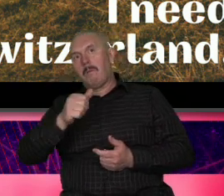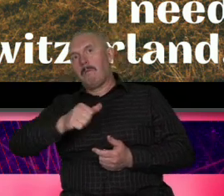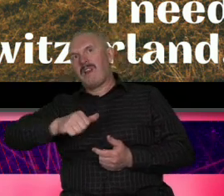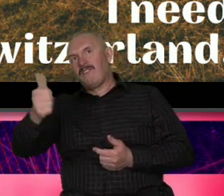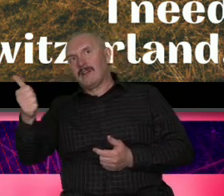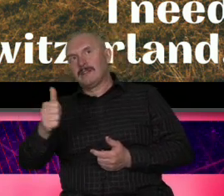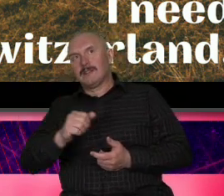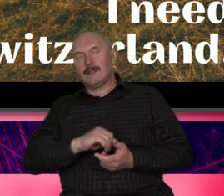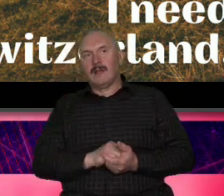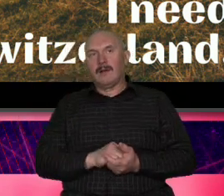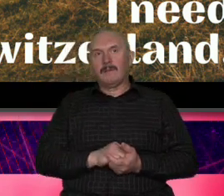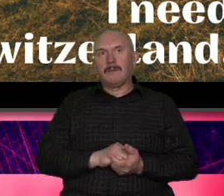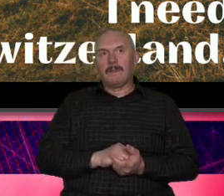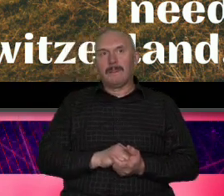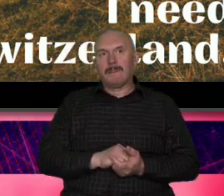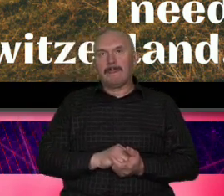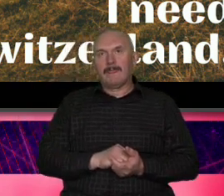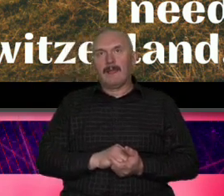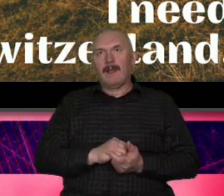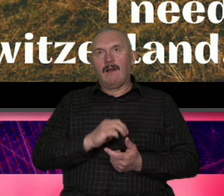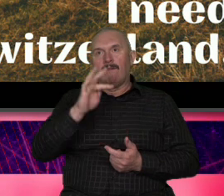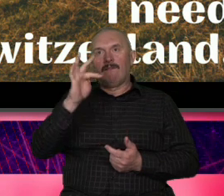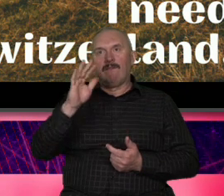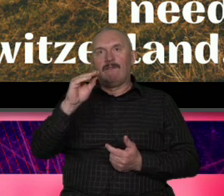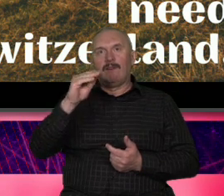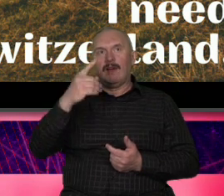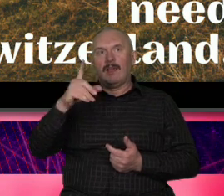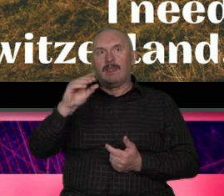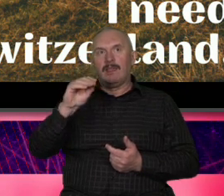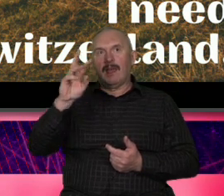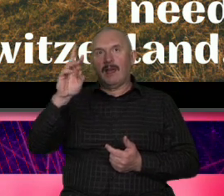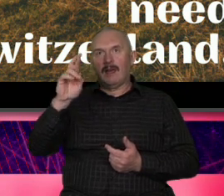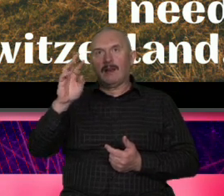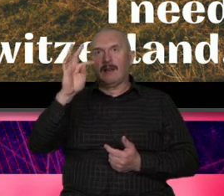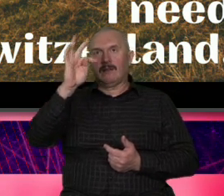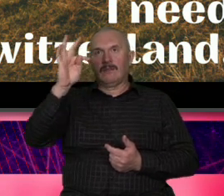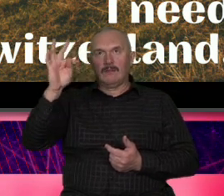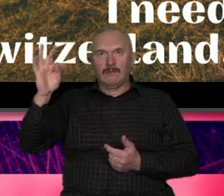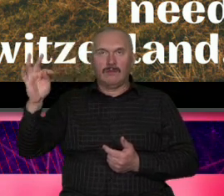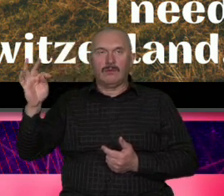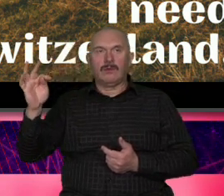perfekcyjna Federer jego gra jego styl życia to to wszystko albo było